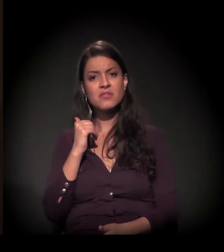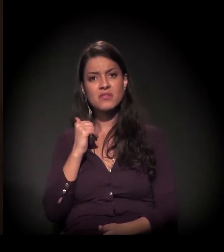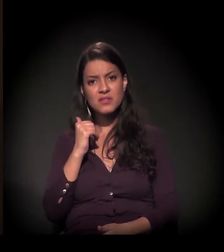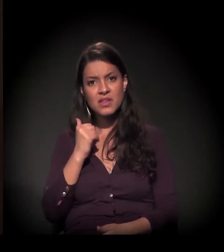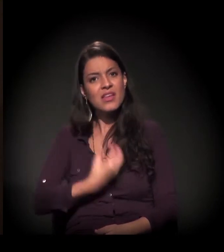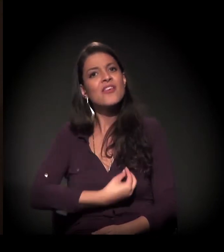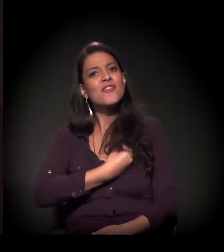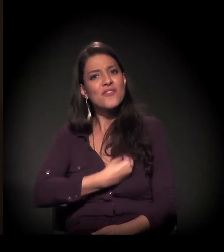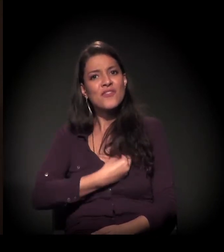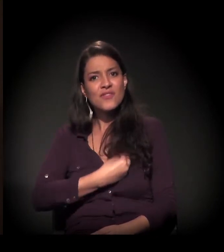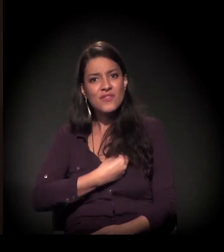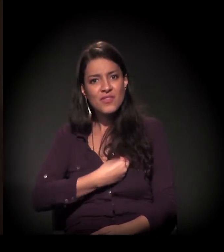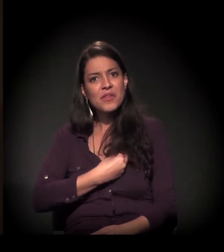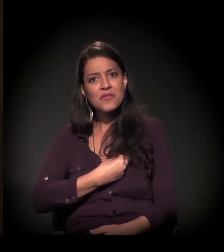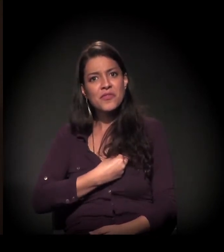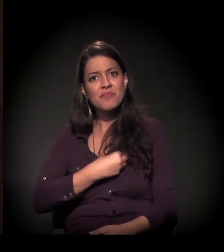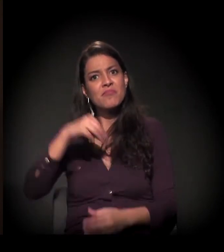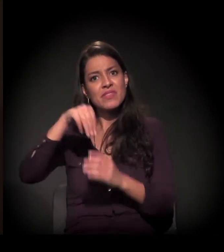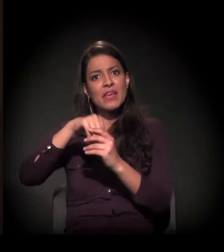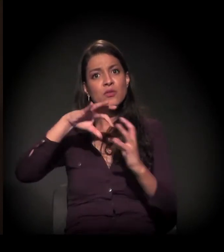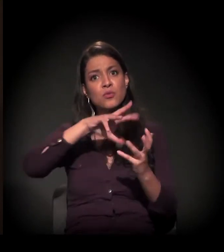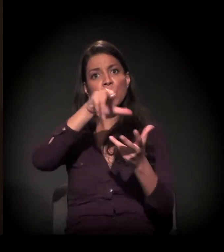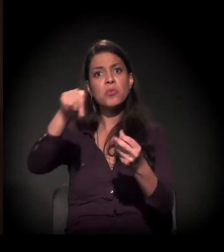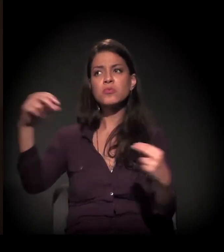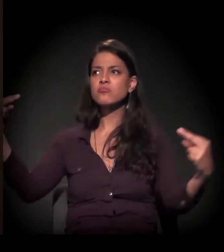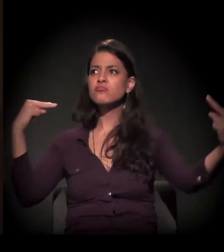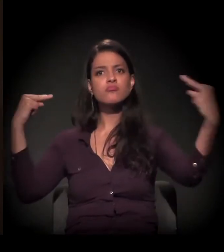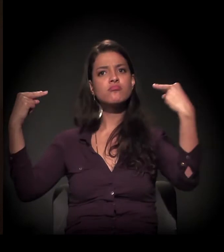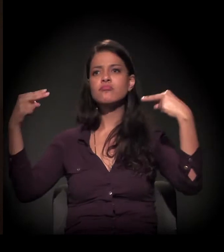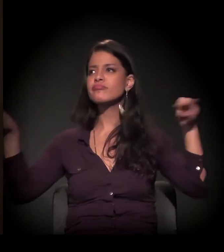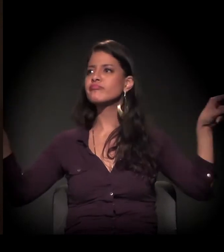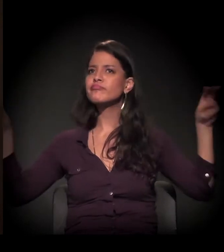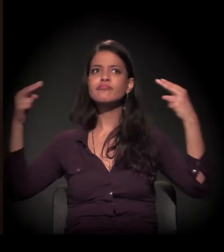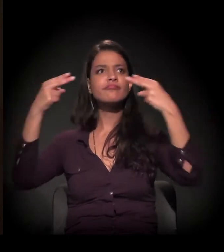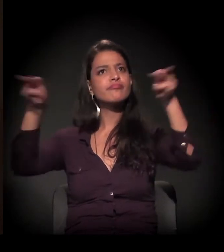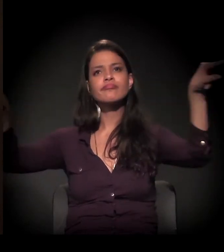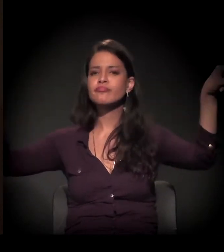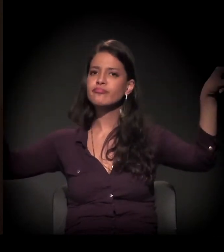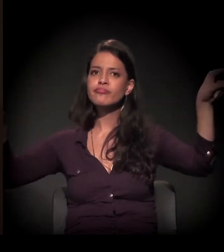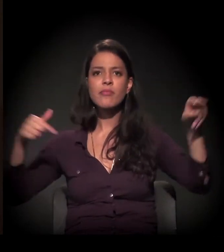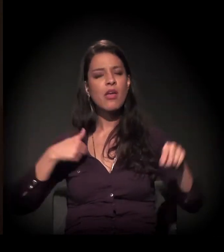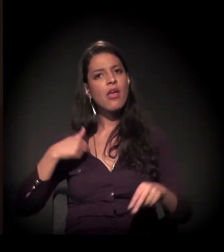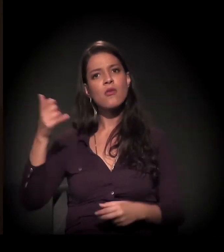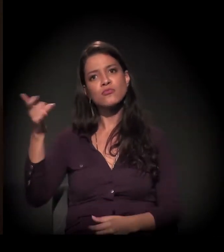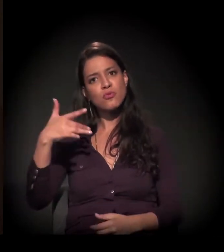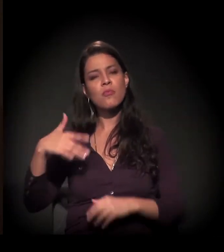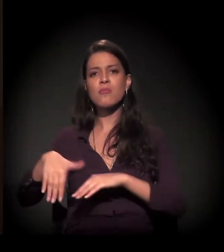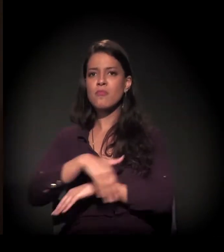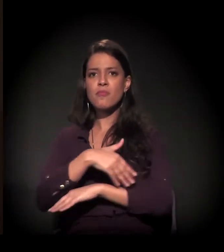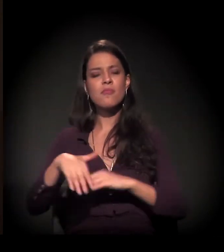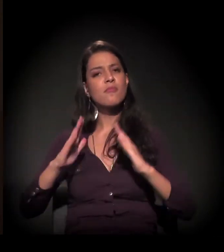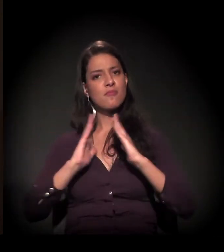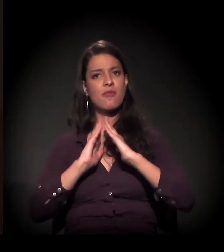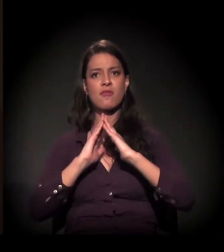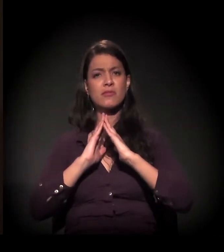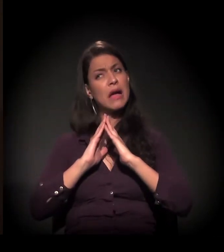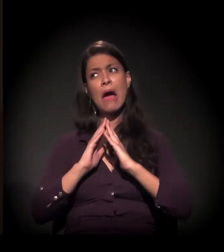vivia num mundo em que as pessoas não olhavam para o morador de rua que, ainda hoje, tem.